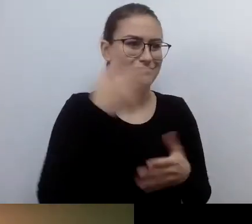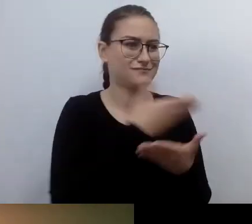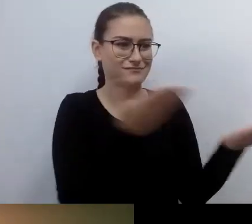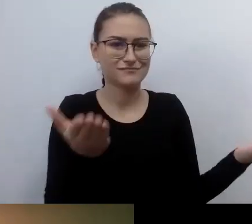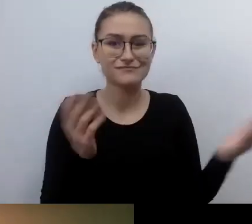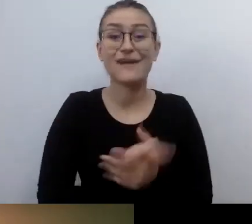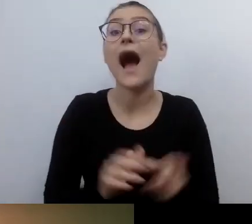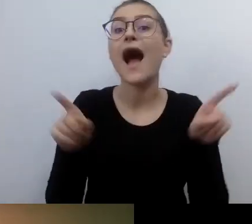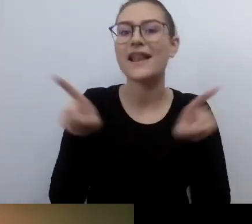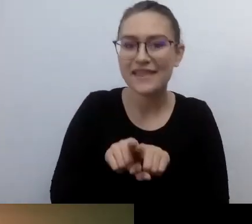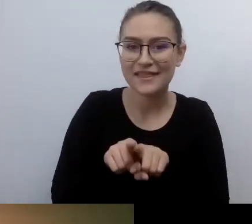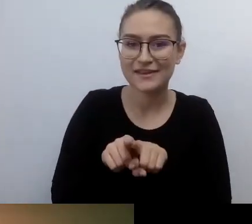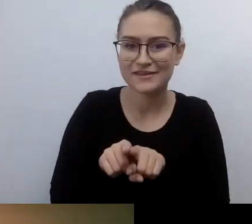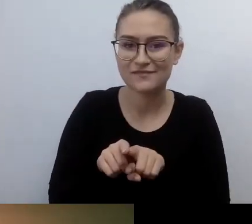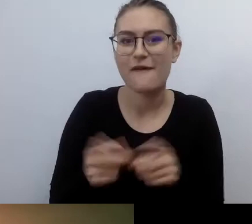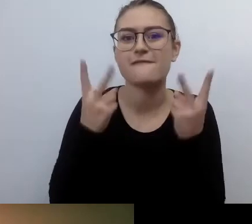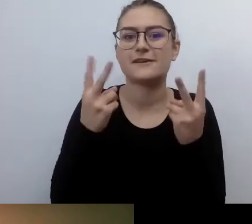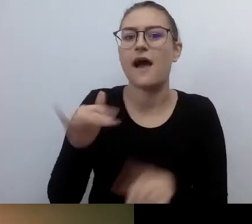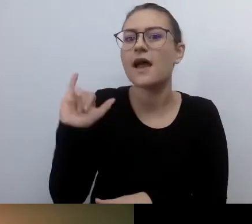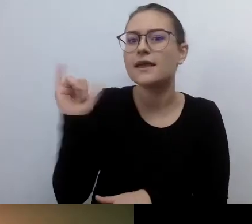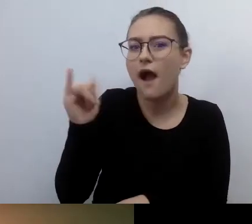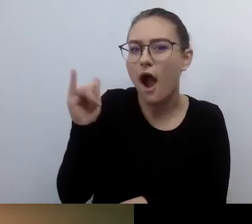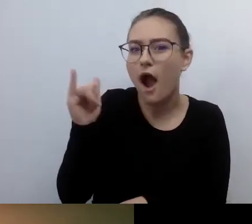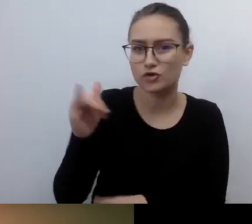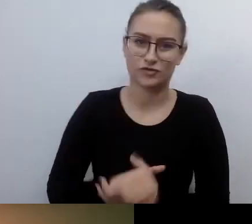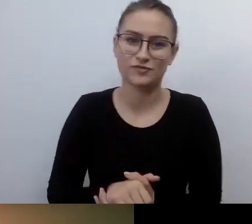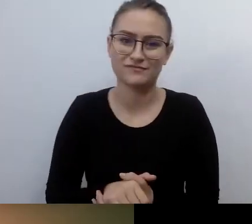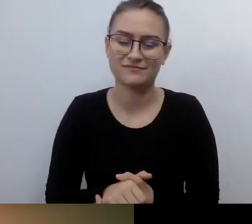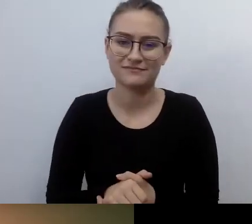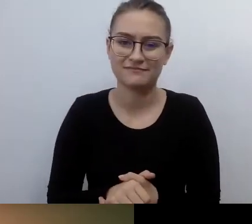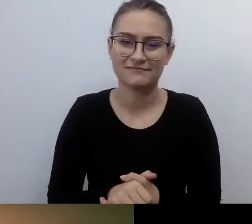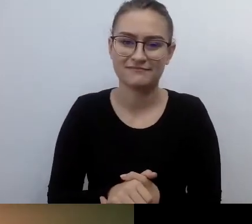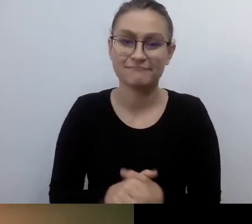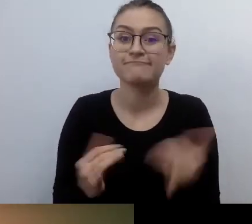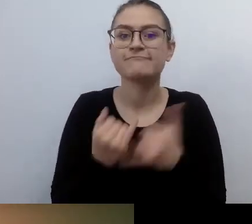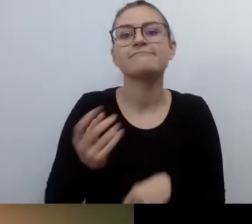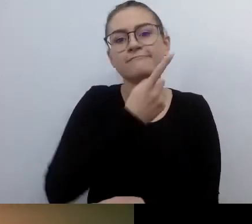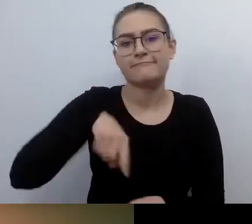To, jak się do tego przyłożymy, jak bardzo uwierzymy w to, że to może działać,